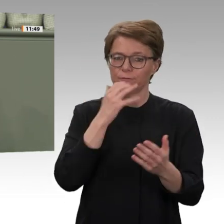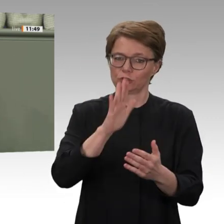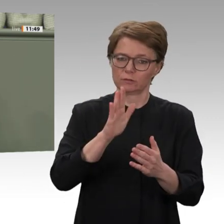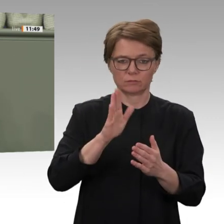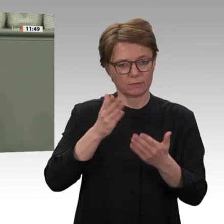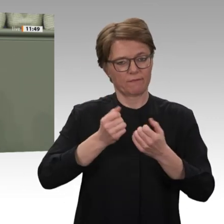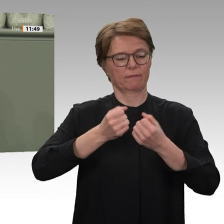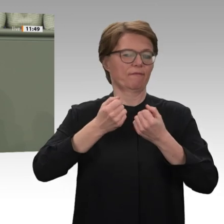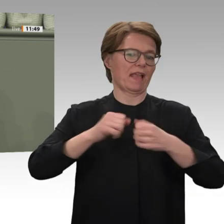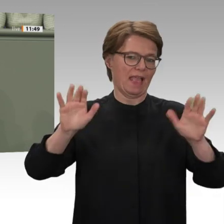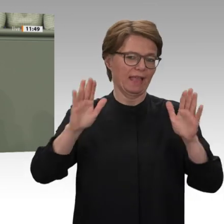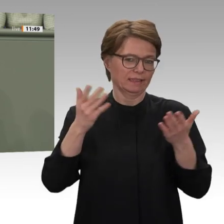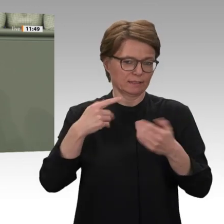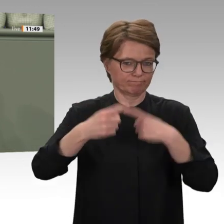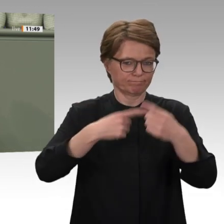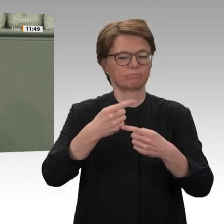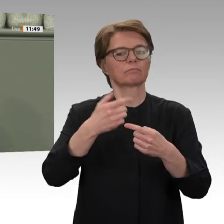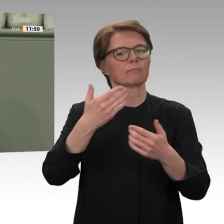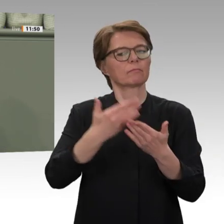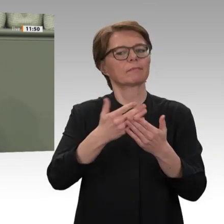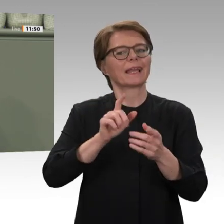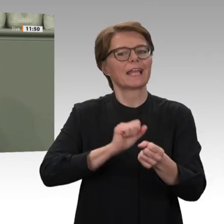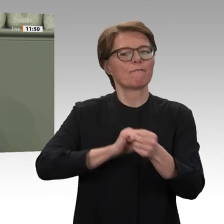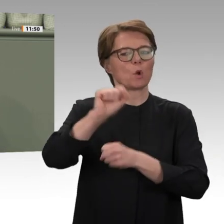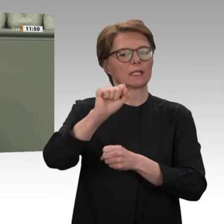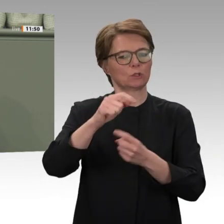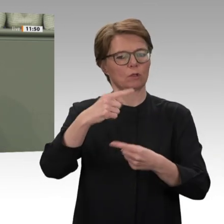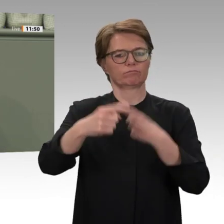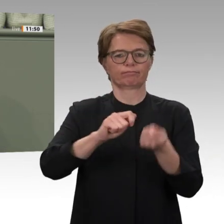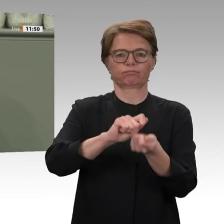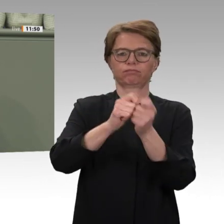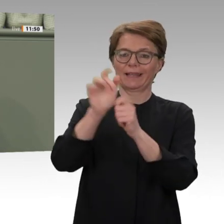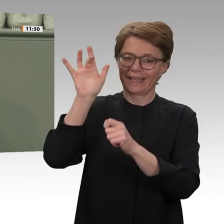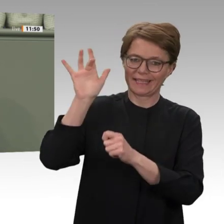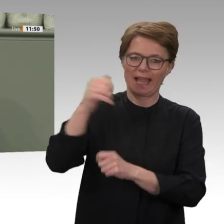Jahrzehntelang wurde der Sudan von Omar al-Baschir beherrscht. Er nutzte Konflikte